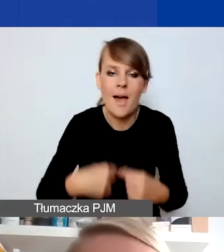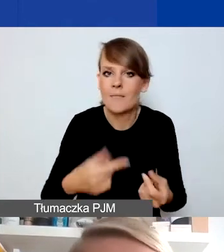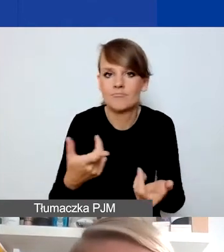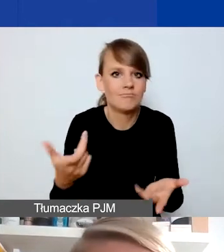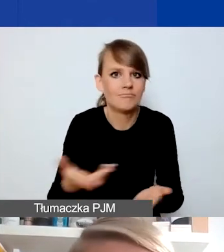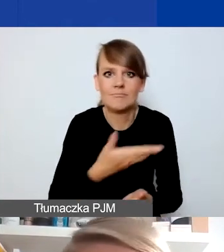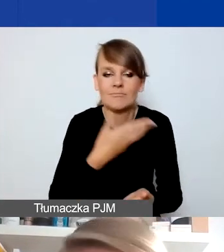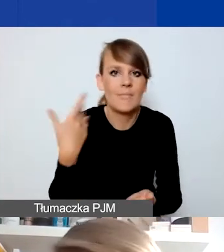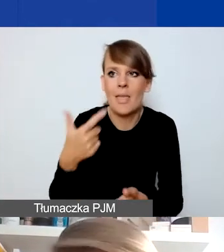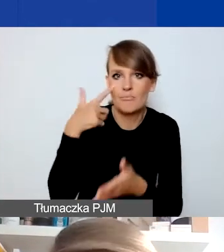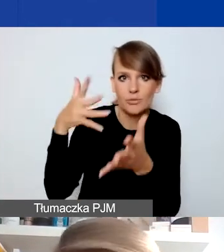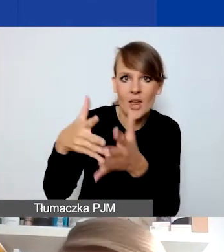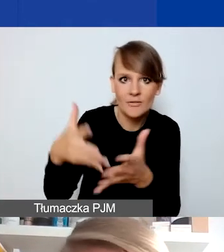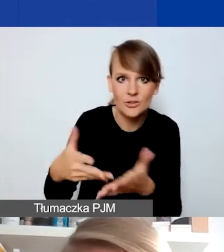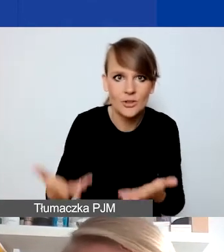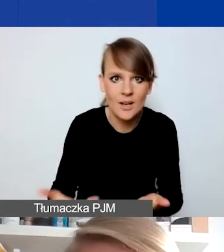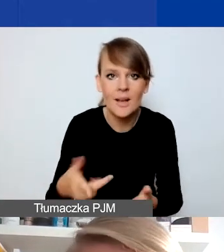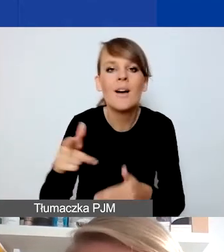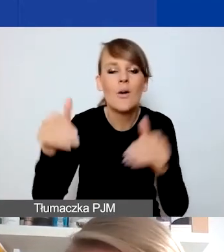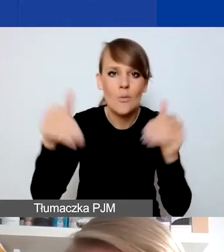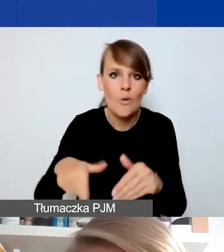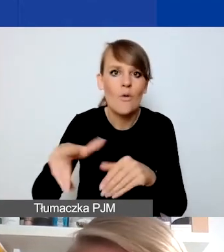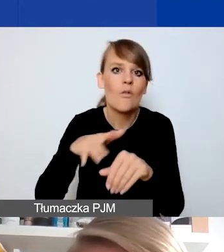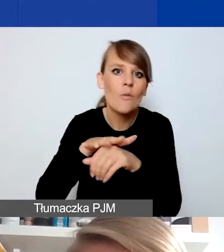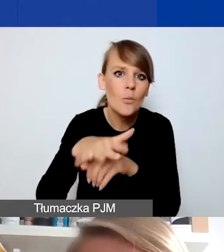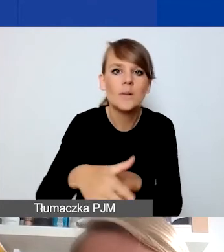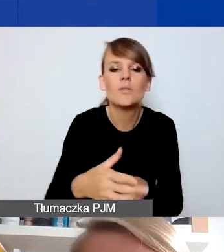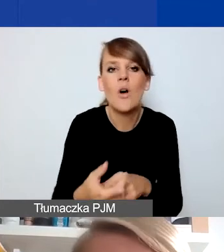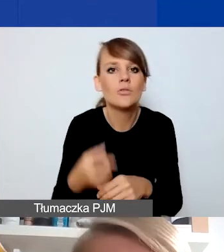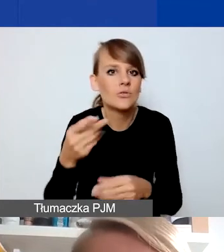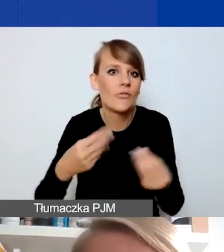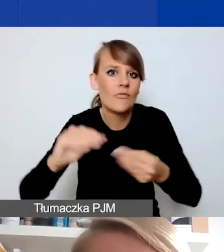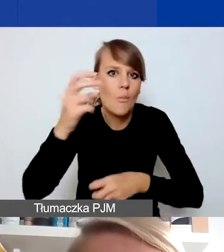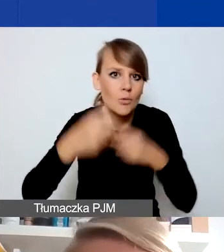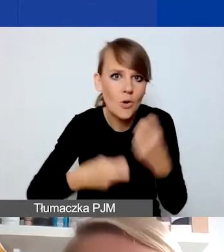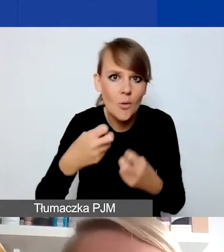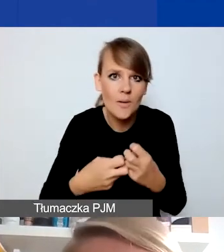co może wpłynąć na nasilenie jakichś problemów, ale przede wszystkim zmienia